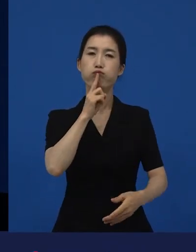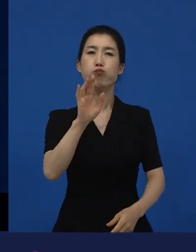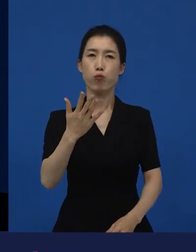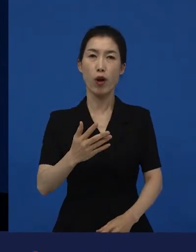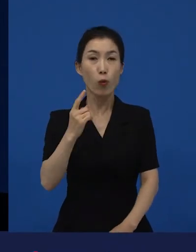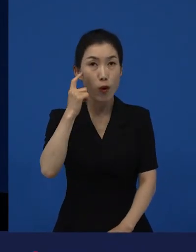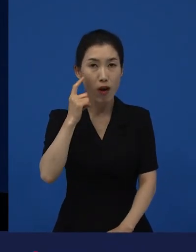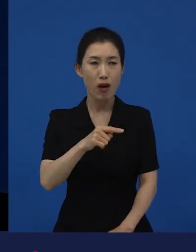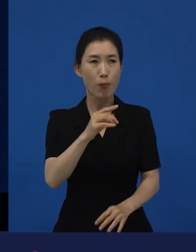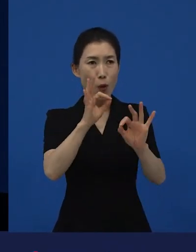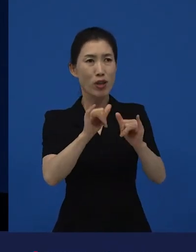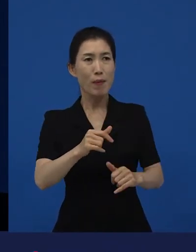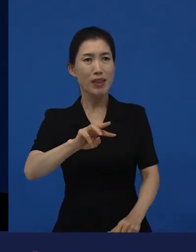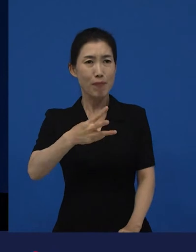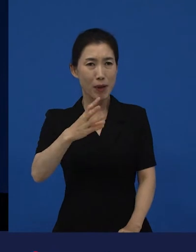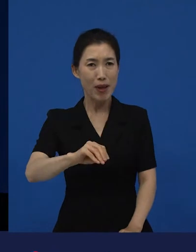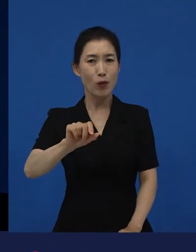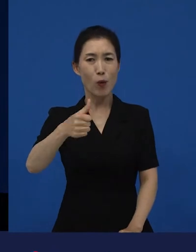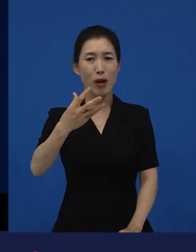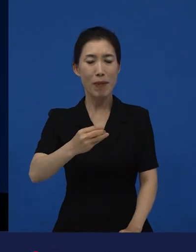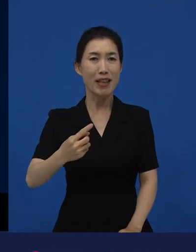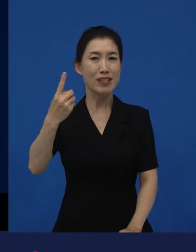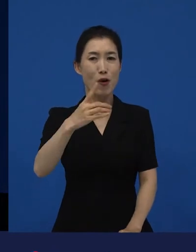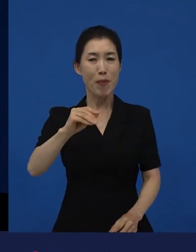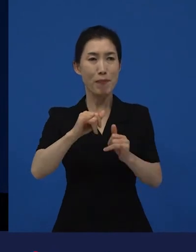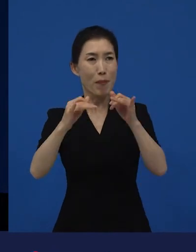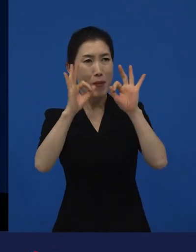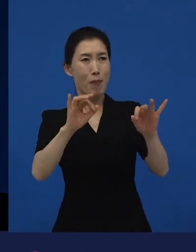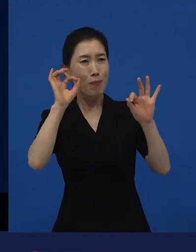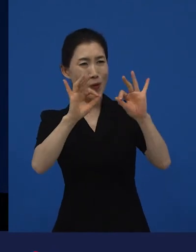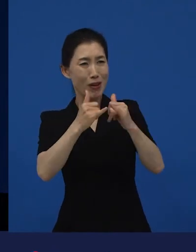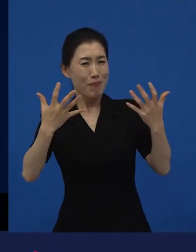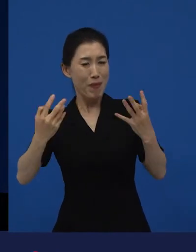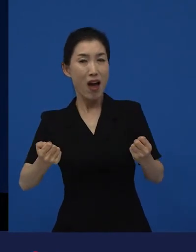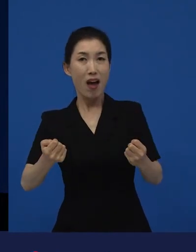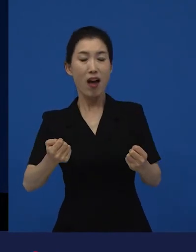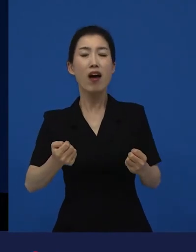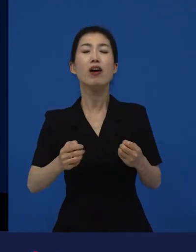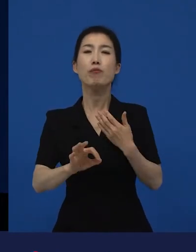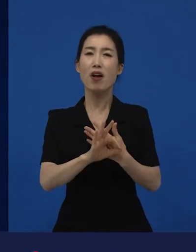백만명이 보고 삼백만이 보고 천만이 보는 영화는 다양성 영화라고 말할 수 없어요.